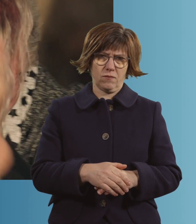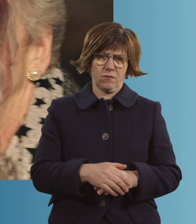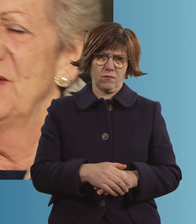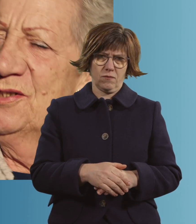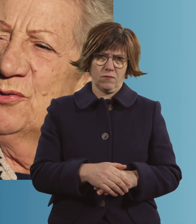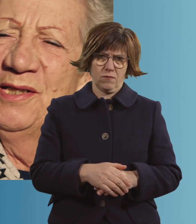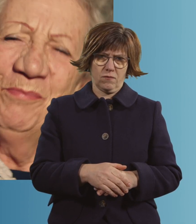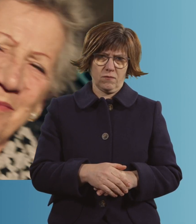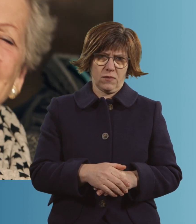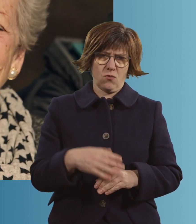Ich habe dich so lieb.